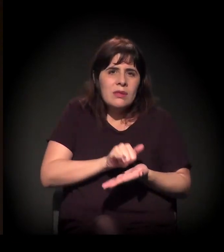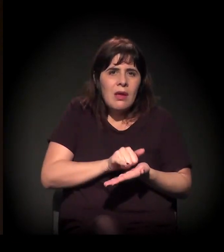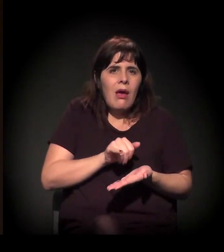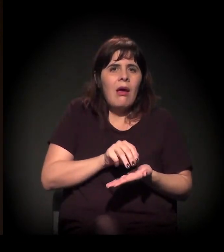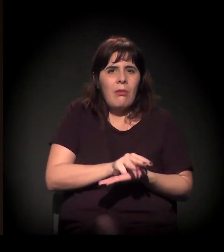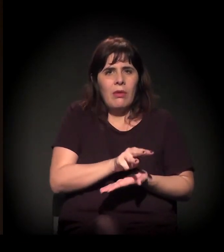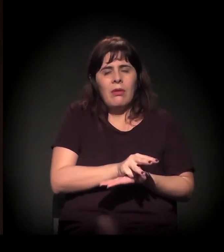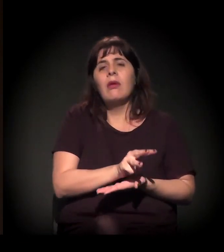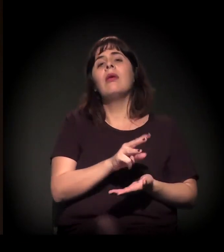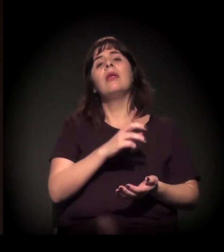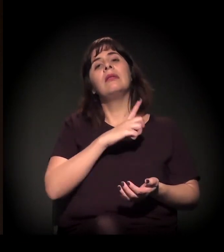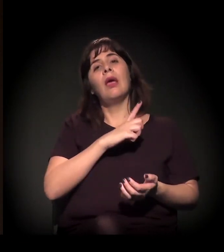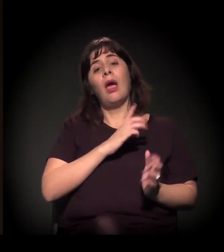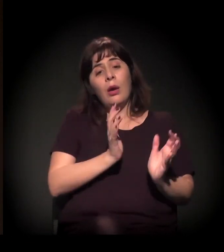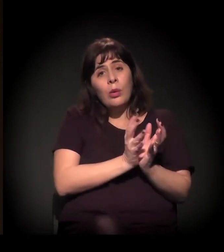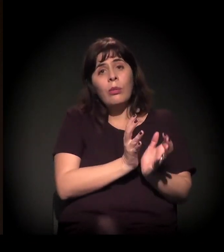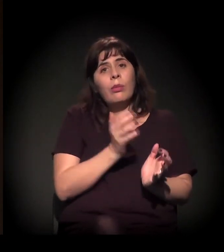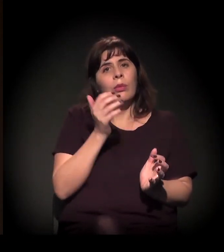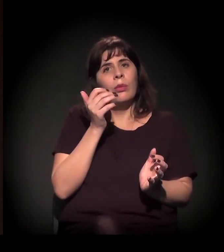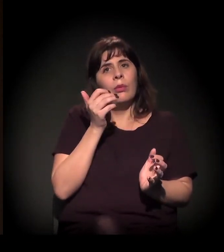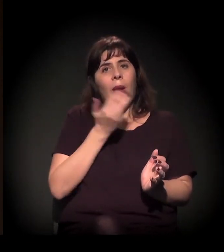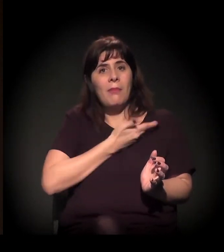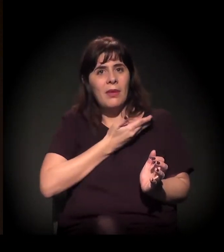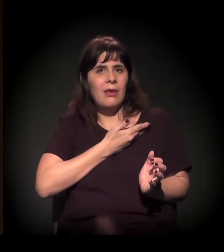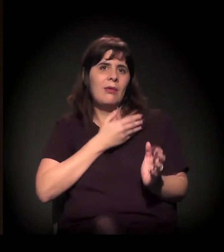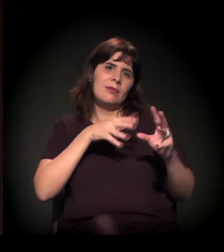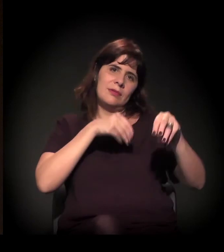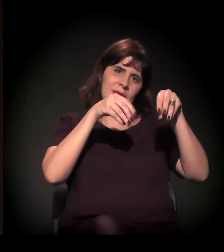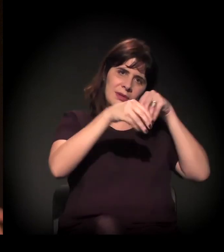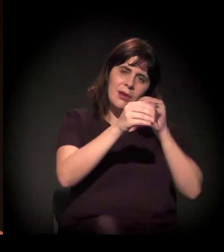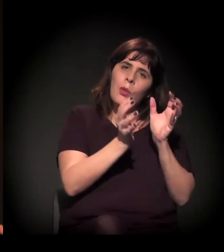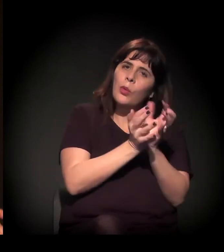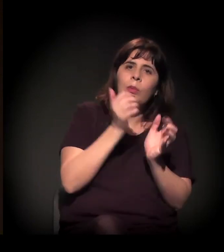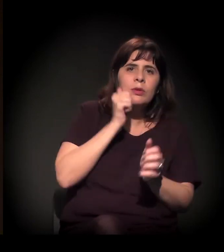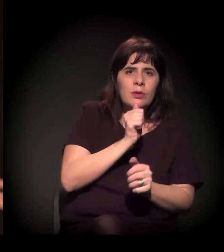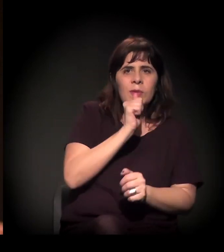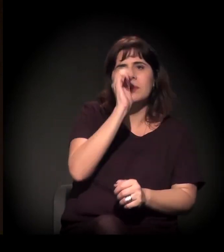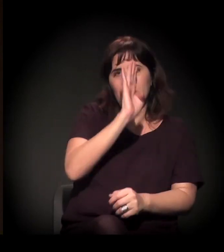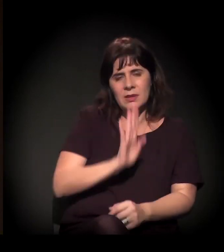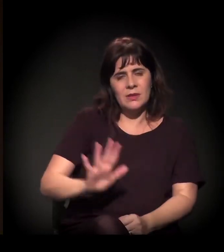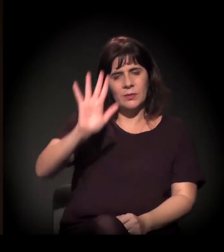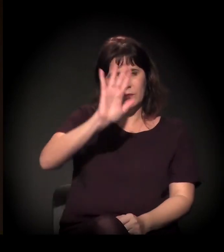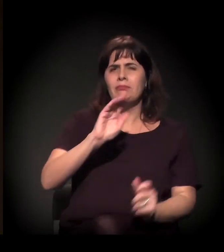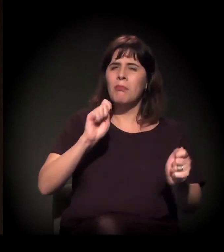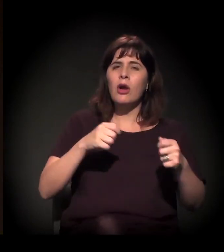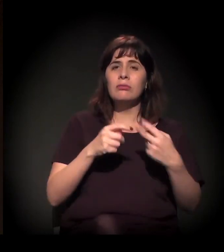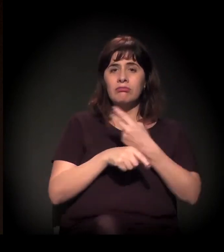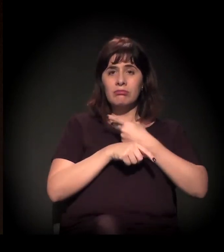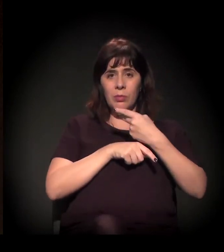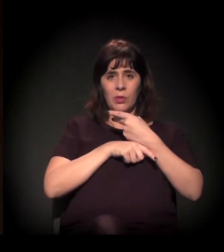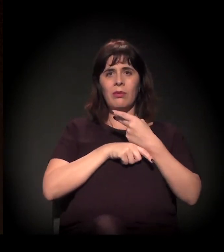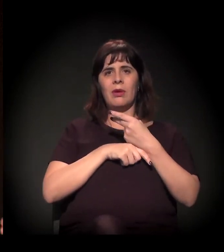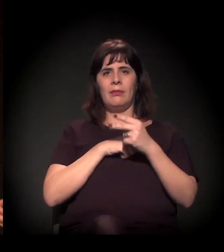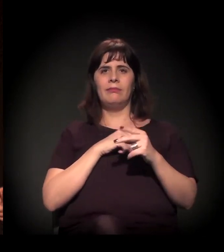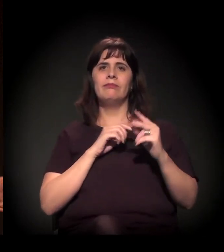de amigos do castelinho, Clube de Mães do Brasil. Enfim, quem quiser colar, procura a gente lá na página. Muito obrigada!